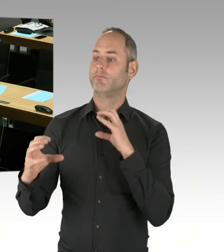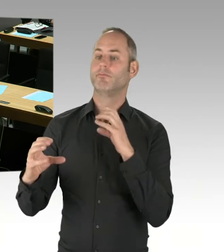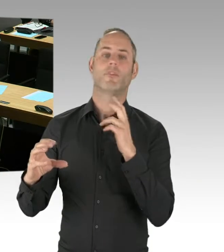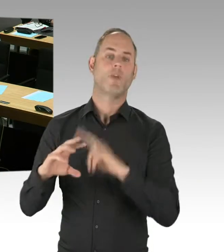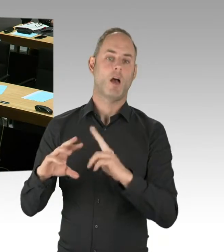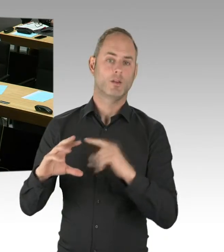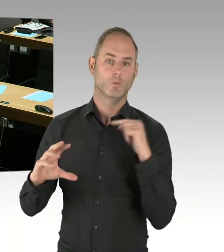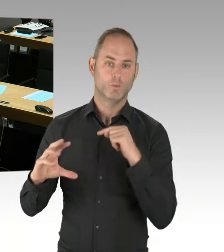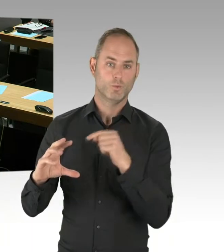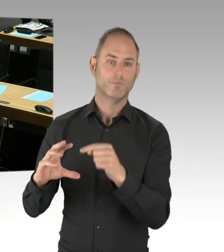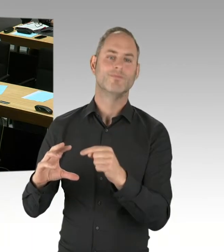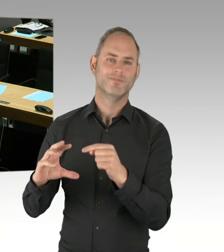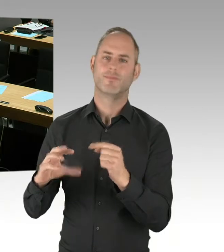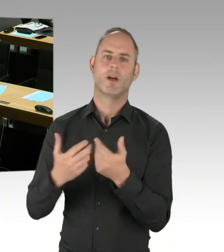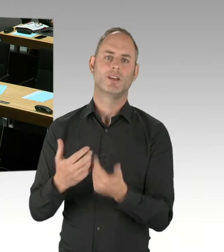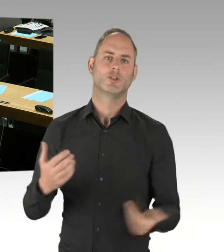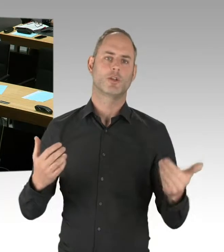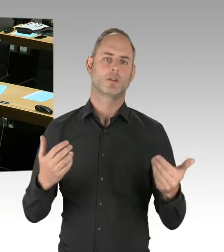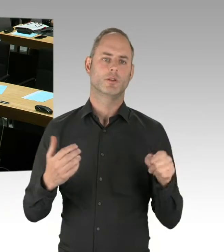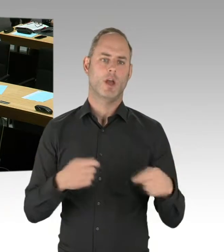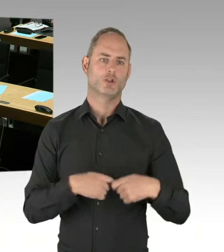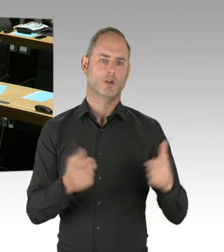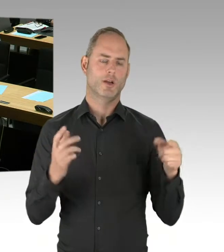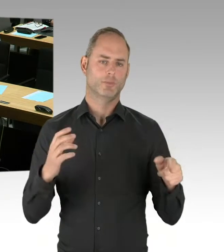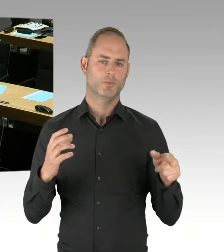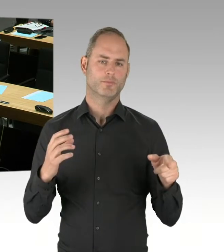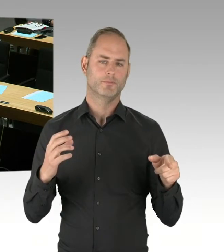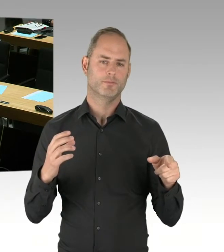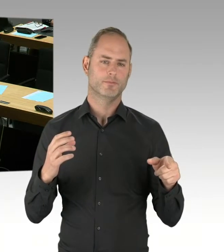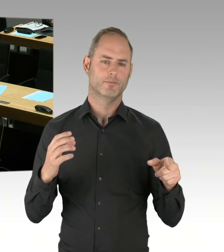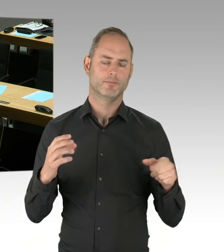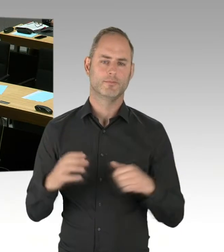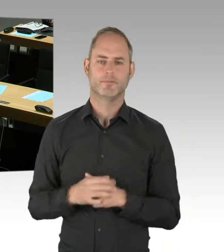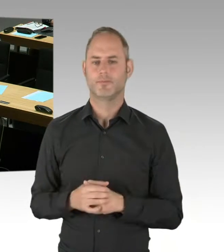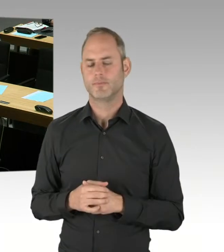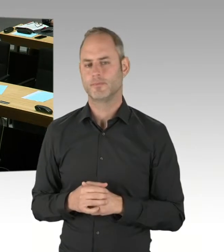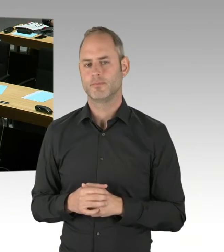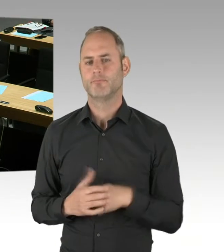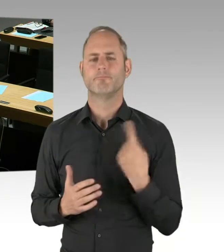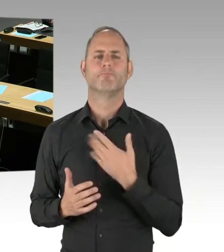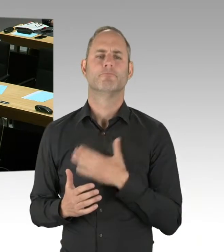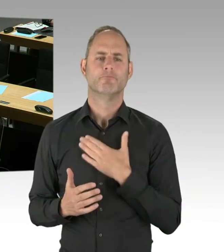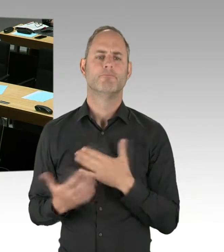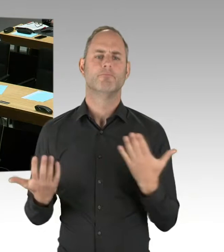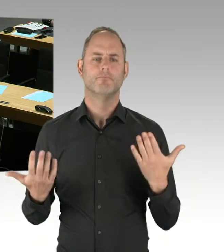Wir wollen daher, dass mehrere Anbieter eine Chance haben, sich zu bewerben. Und dann, dass wir als Senat auch eine Wahl haben.